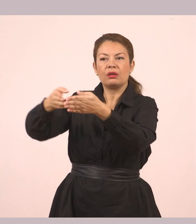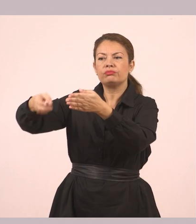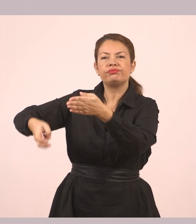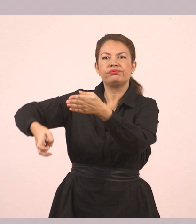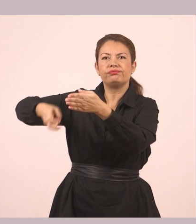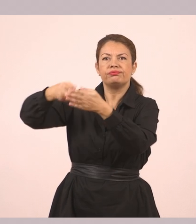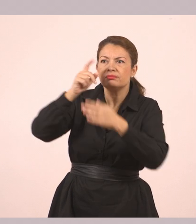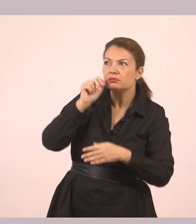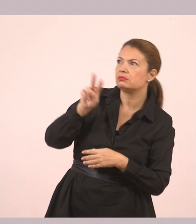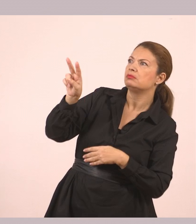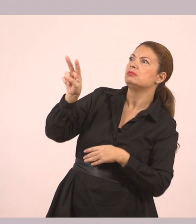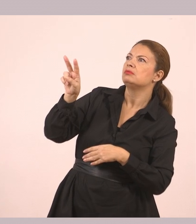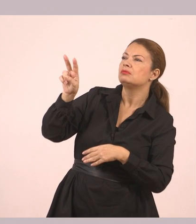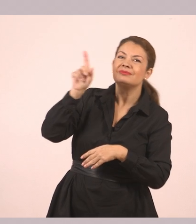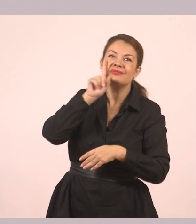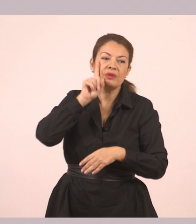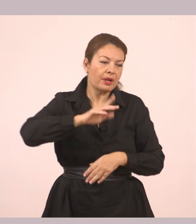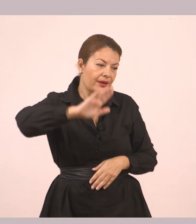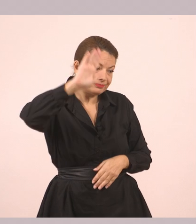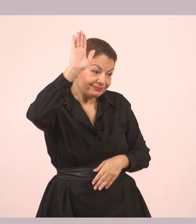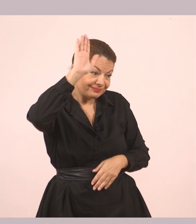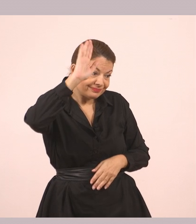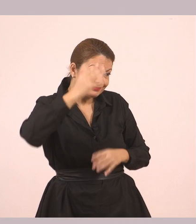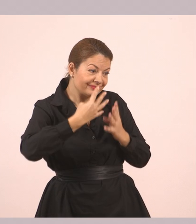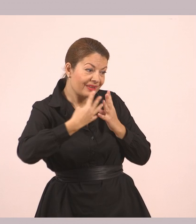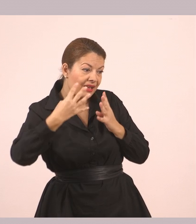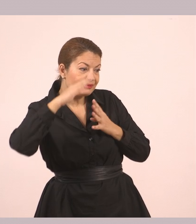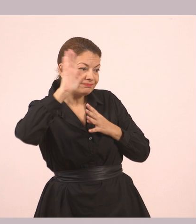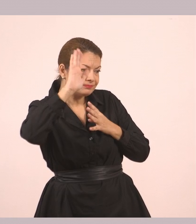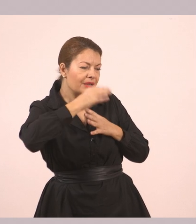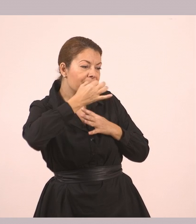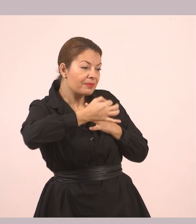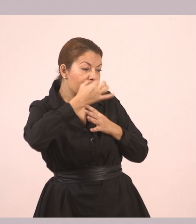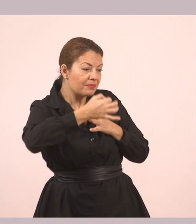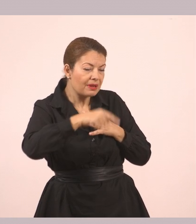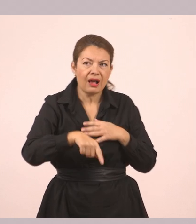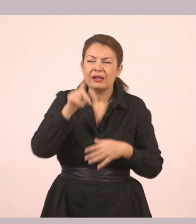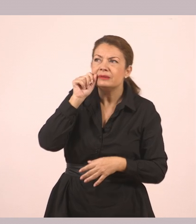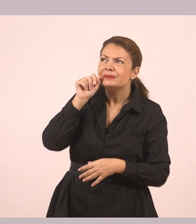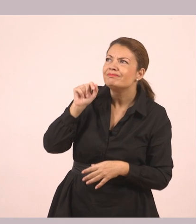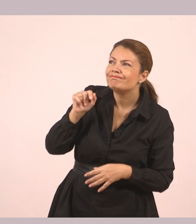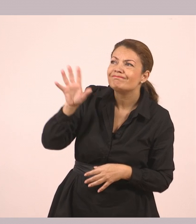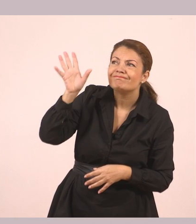Τον είδε και σήκωσε το χέρι της. Κάτι φάνηκε να του λέει, όμως εκείνος δεν την άκουγε.